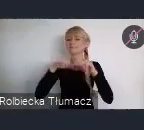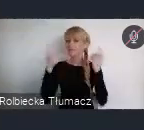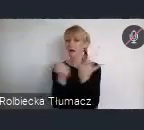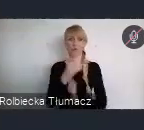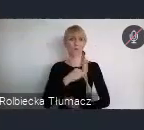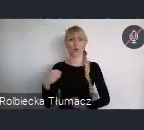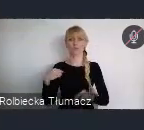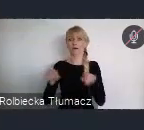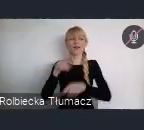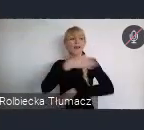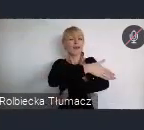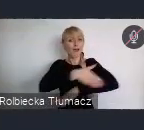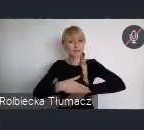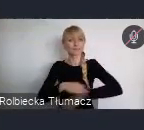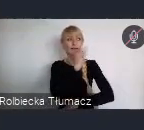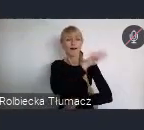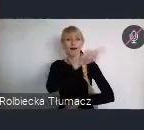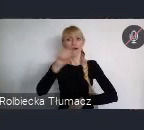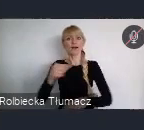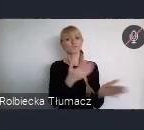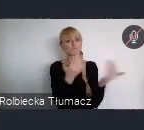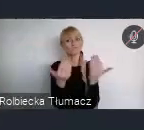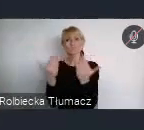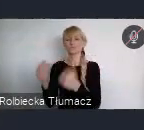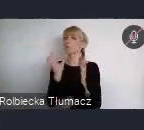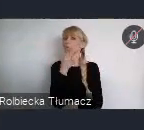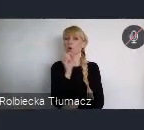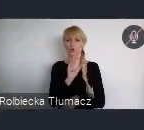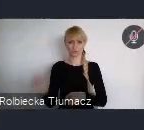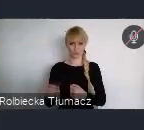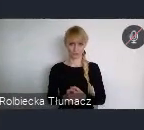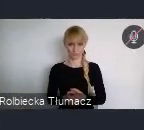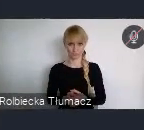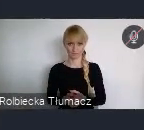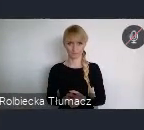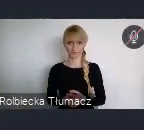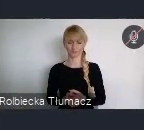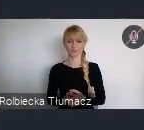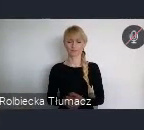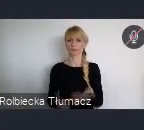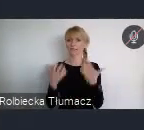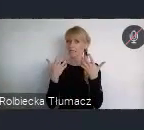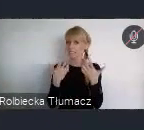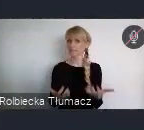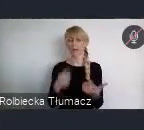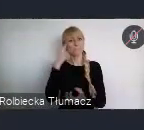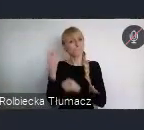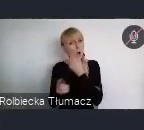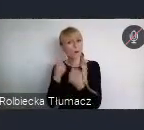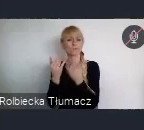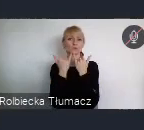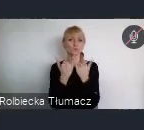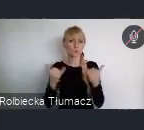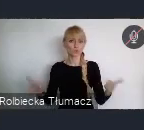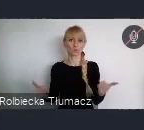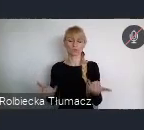do tego, aby tworzyć i kreować te elementy rozwoju miast.